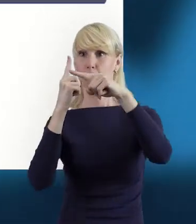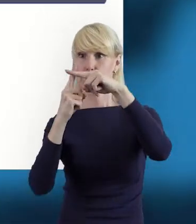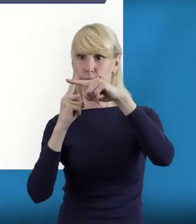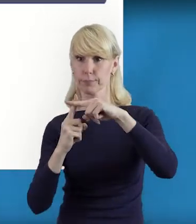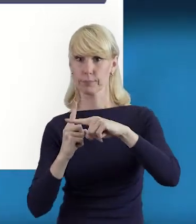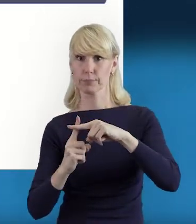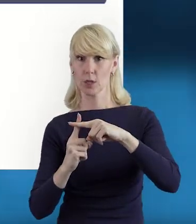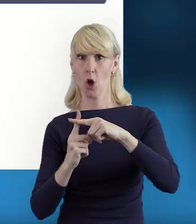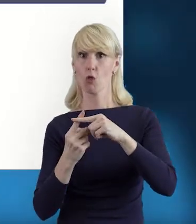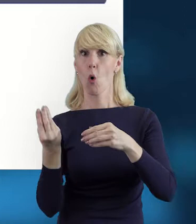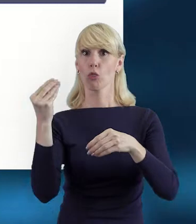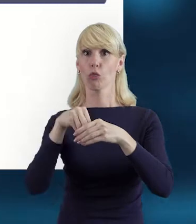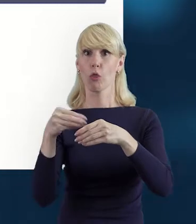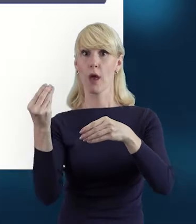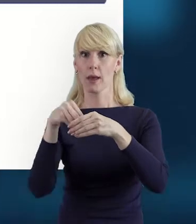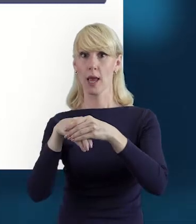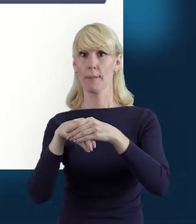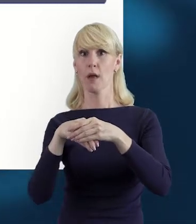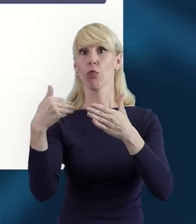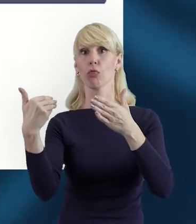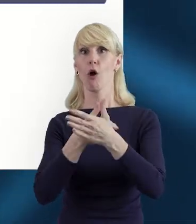do naszej listy personelu.